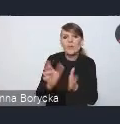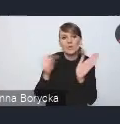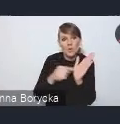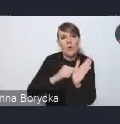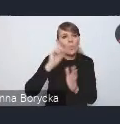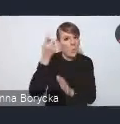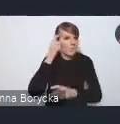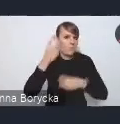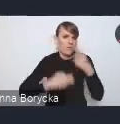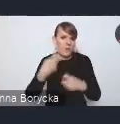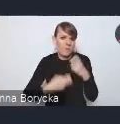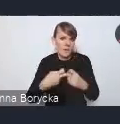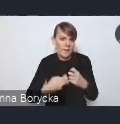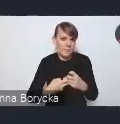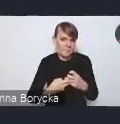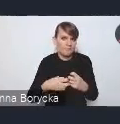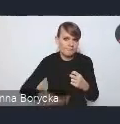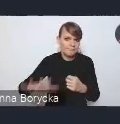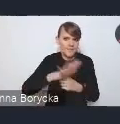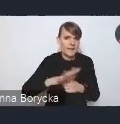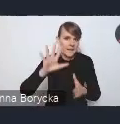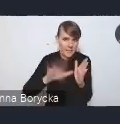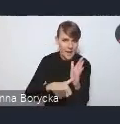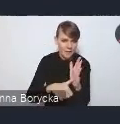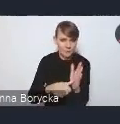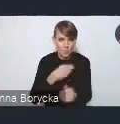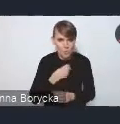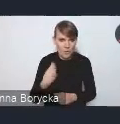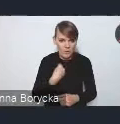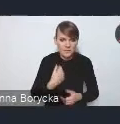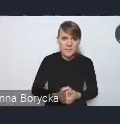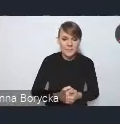z którymi borykają się polskie miasta. W Krajowej Polityce Miejskiej